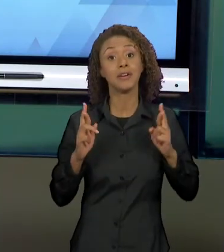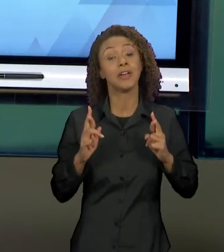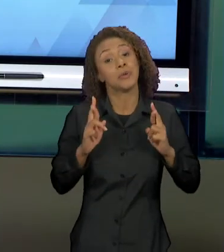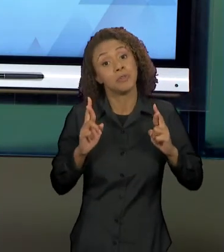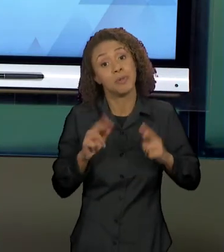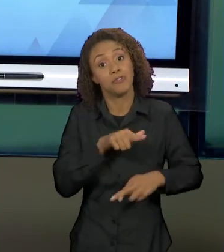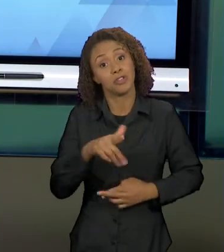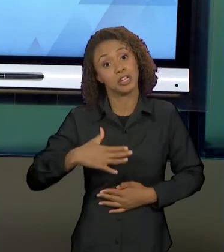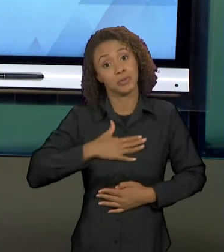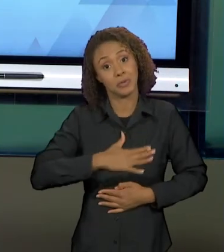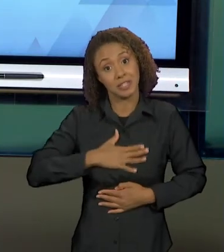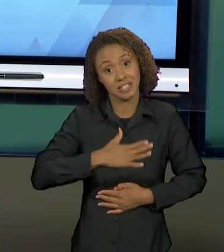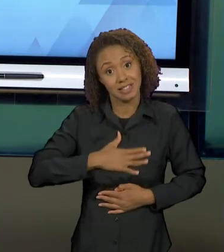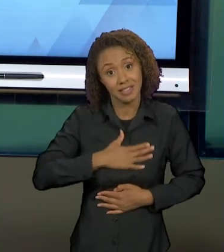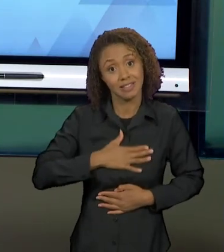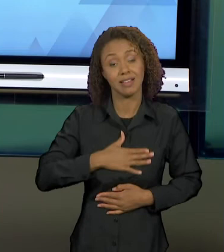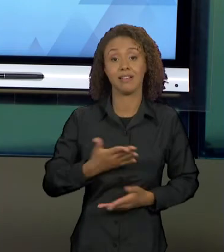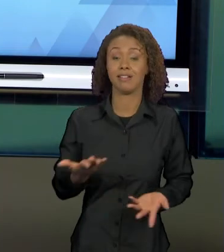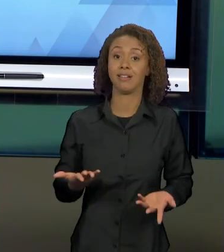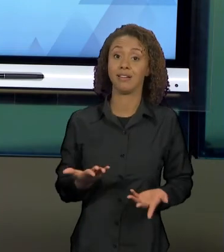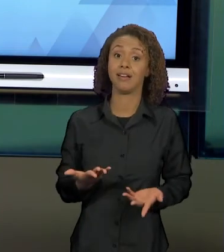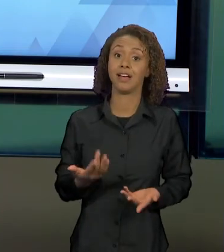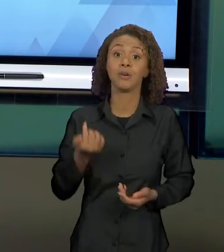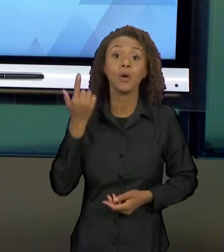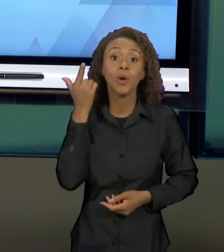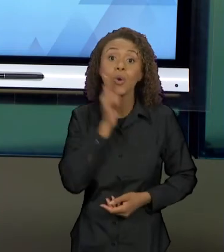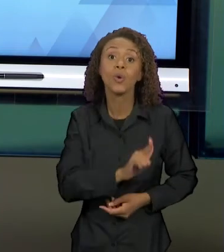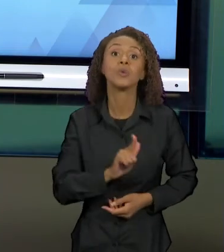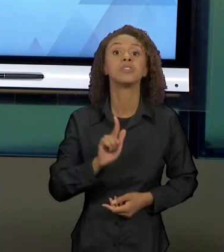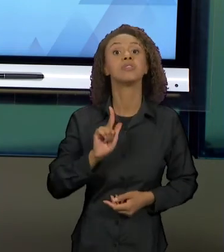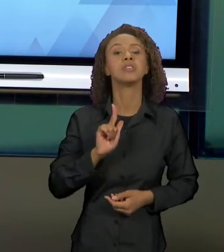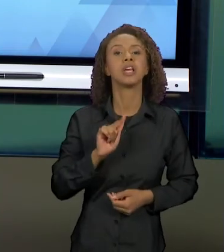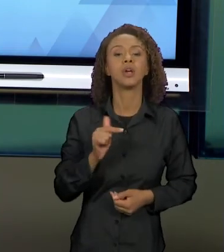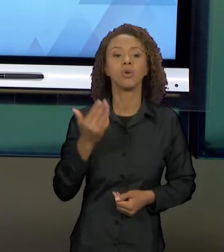ESPERO QUE VOCÊS CONSIGAM ESTABELECER ESSAS